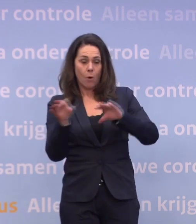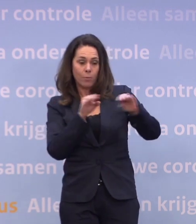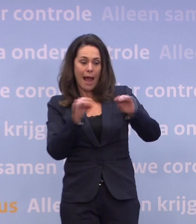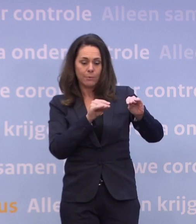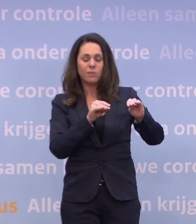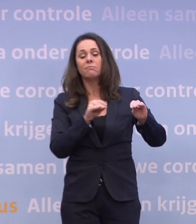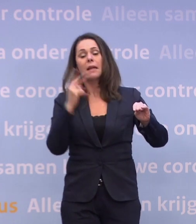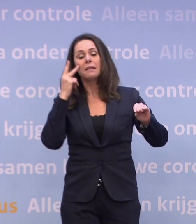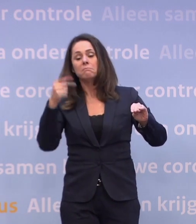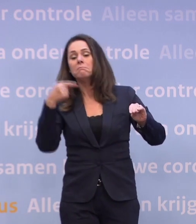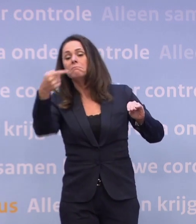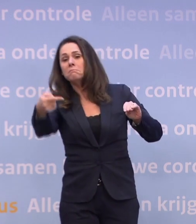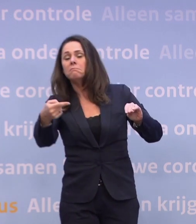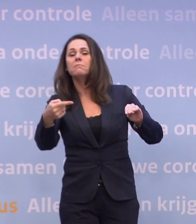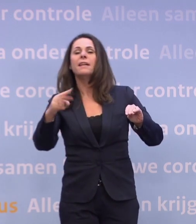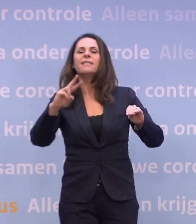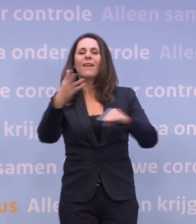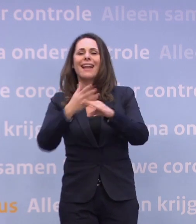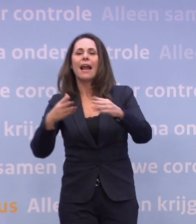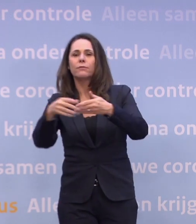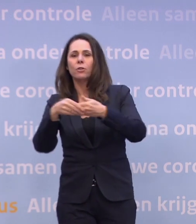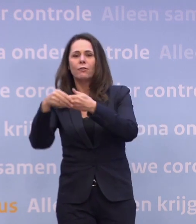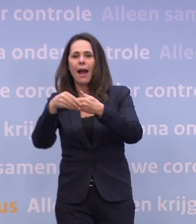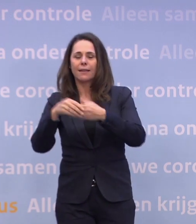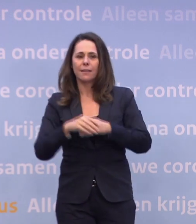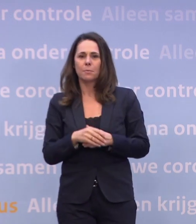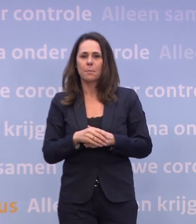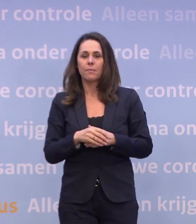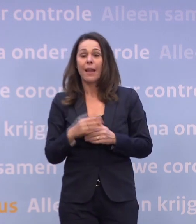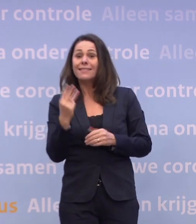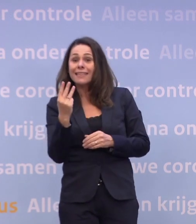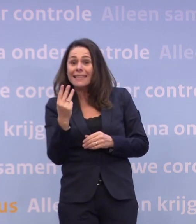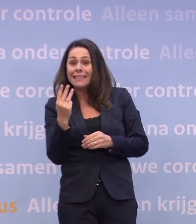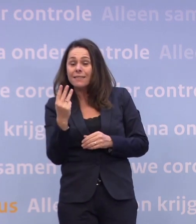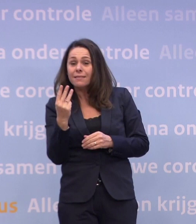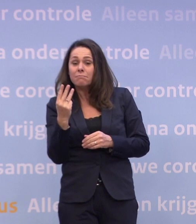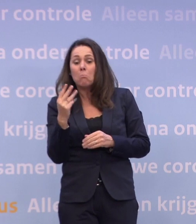En die drie ic-plekken, die tik je echt pas in maart aan. Wat dat betekent voor maatregelen...